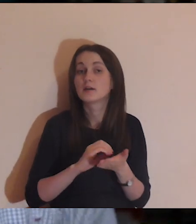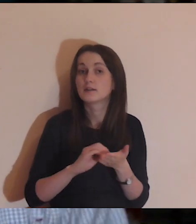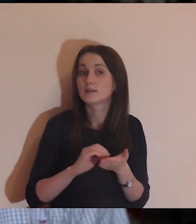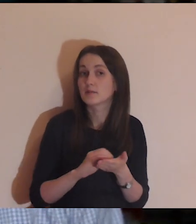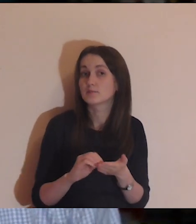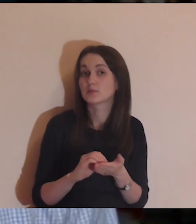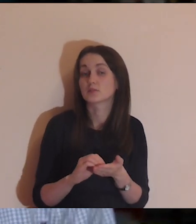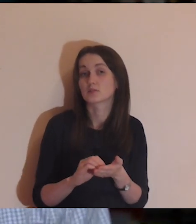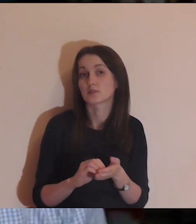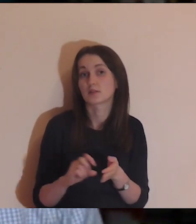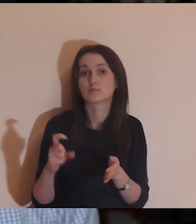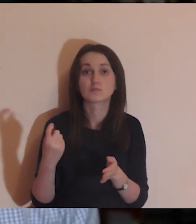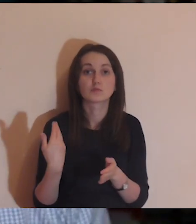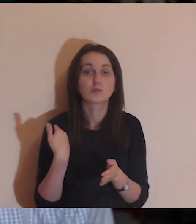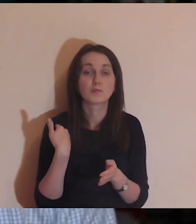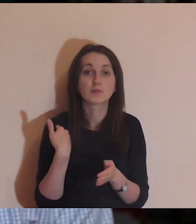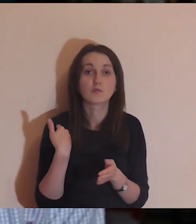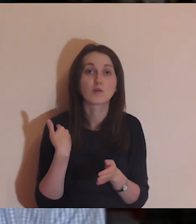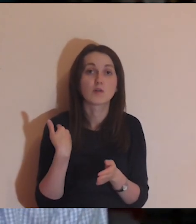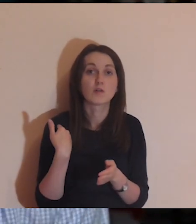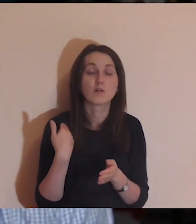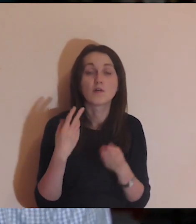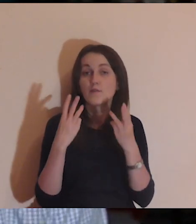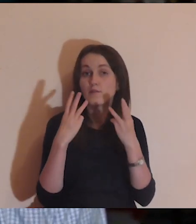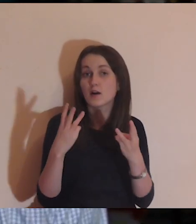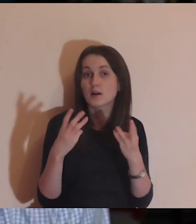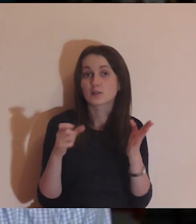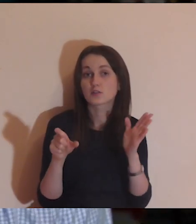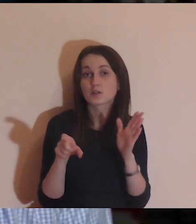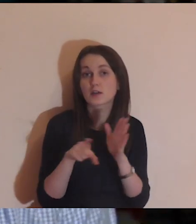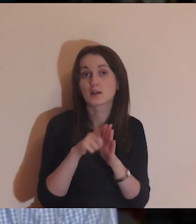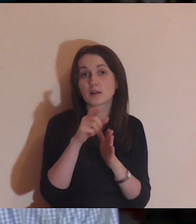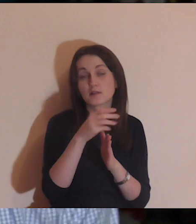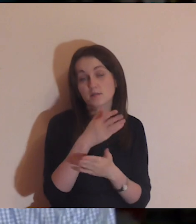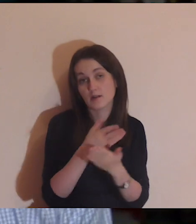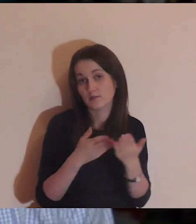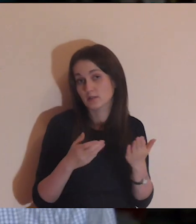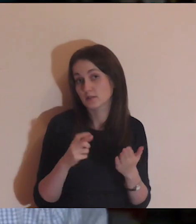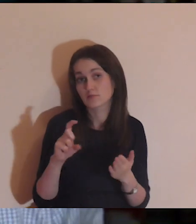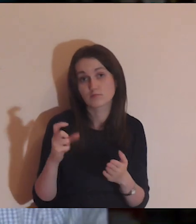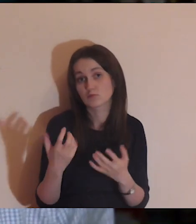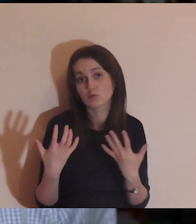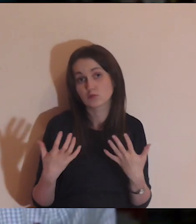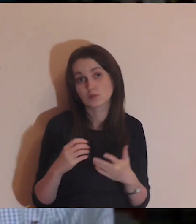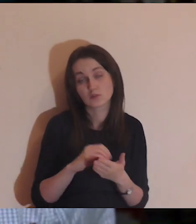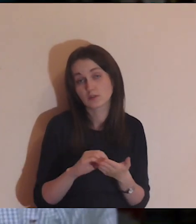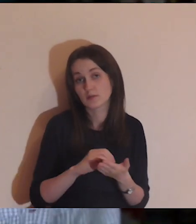dać feedback z tych medytacji, co było dla was ważne oczywiście to, czym chcecie się podzielić.